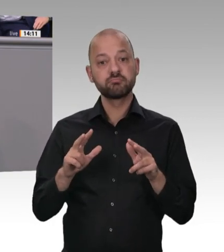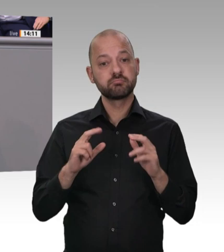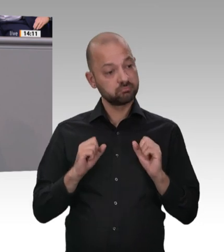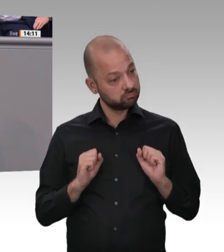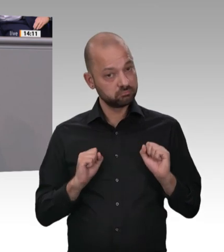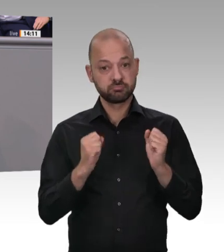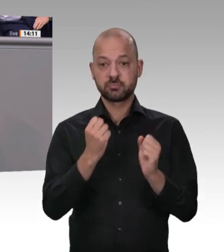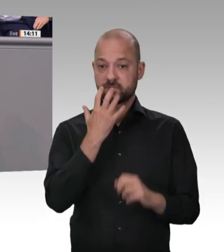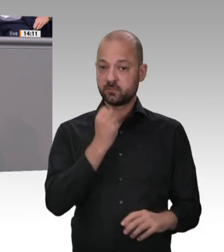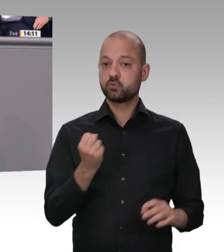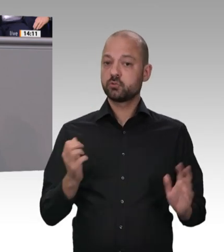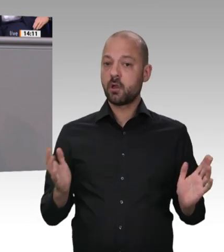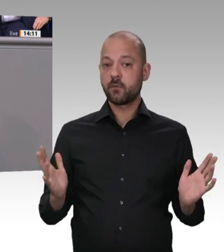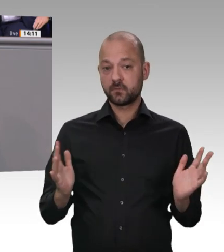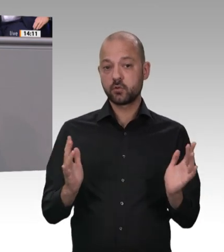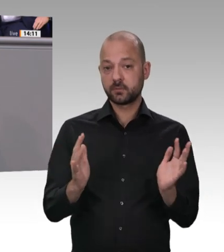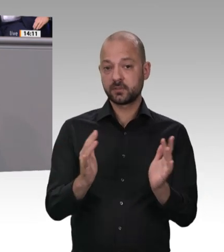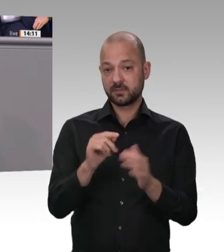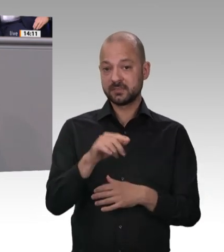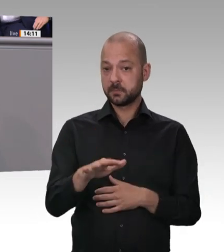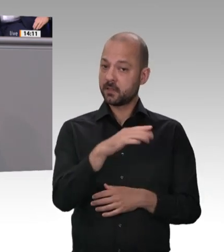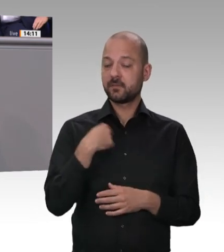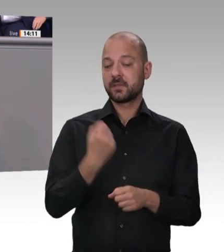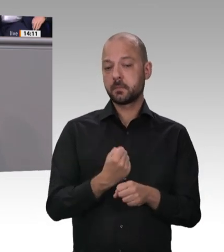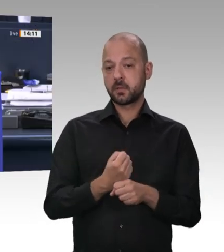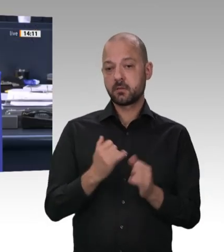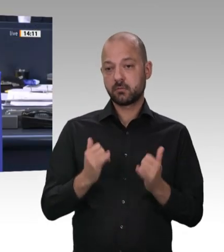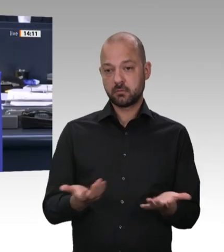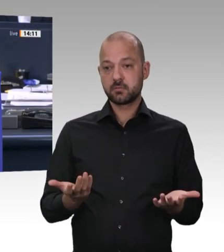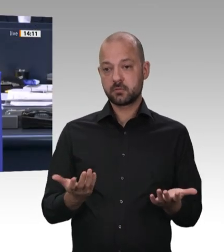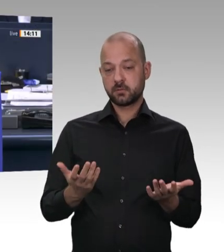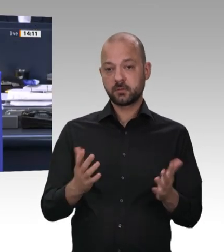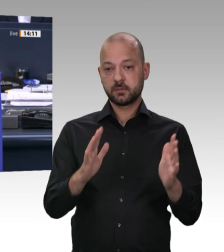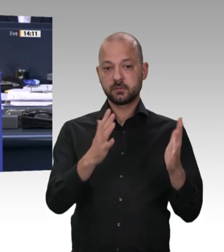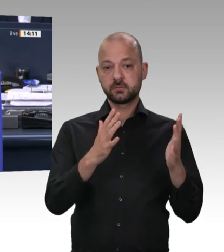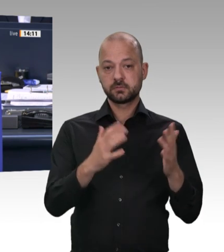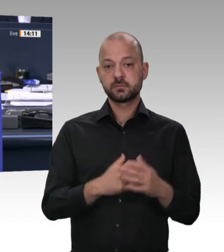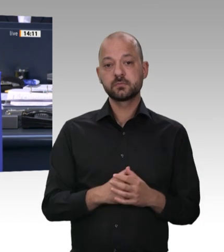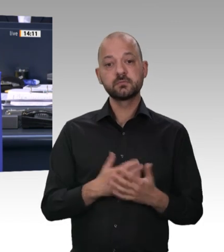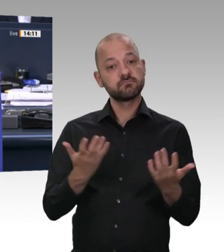Heil, entschuldigen Sie. Ja. Gestatten Sie eine Frage oder Bemerkung aus der AfDFraktion? Ich würde gerne den Gedanken zu Ende führen